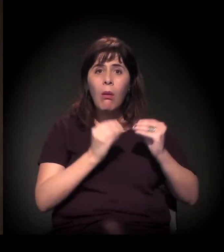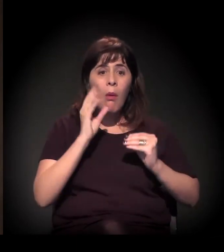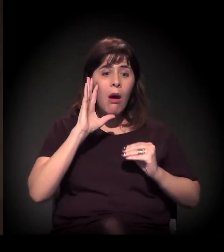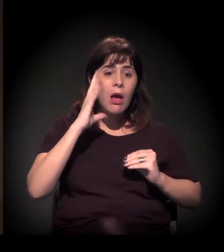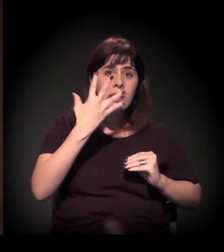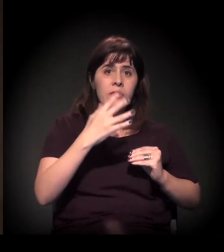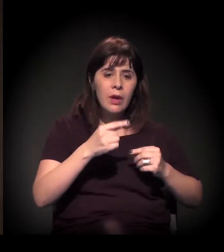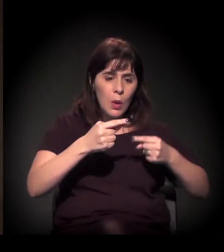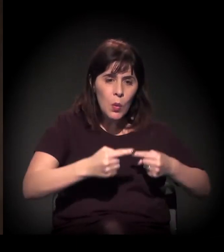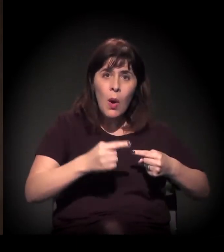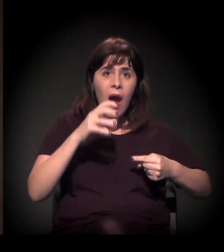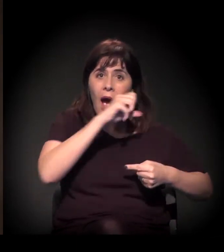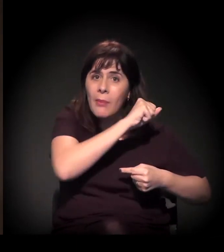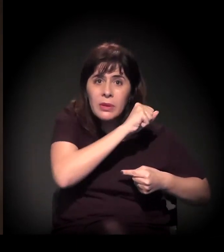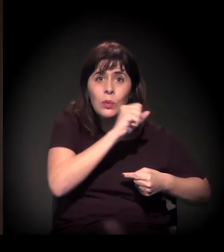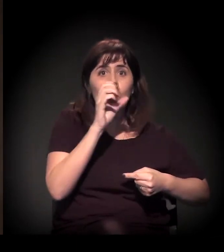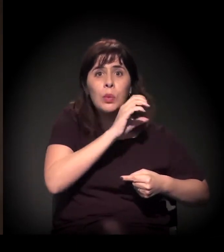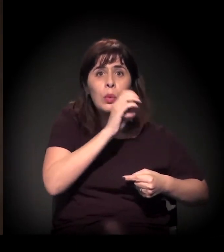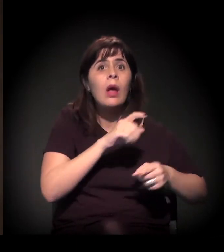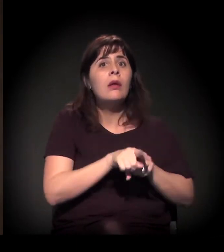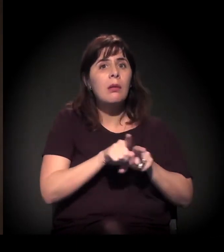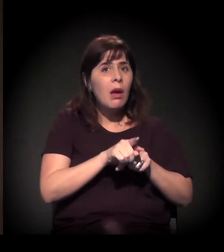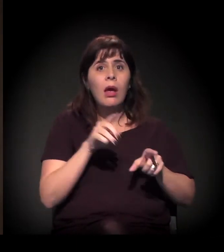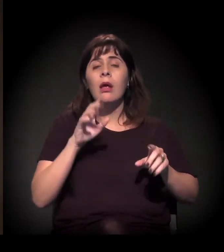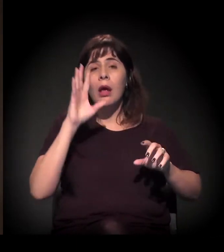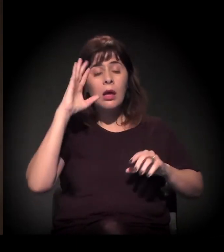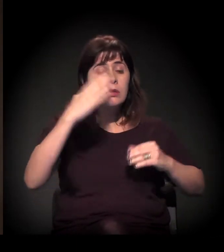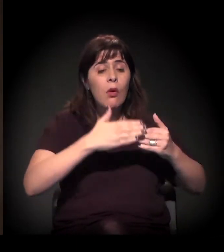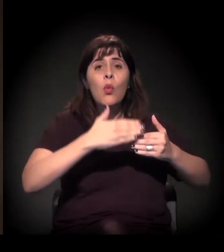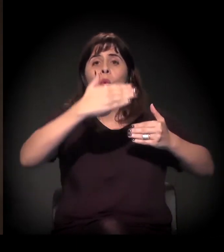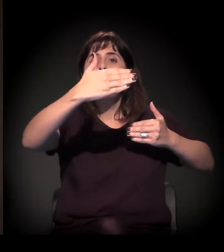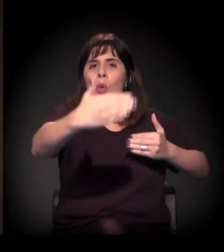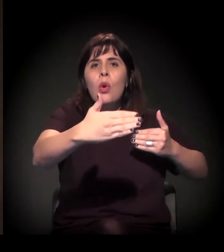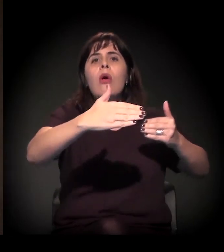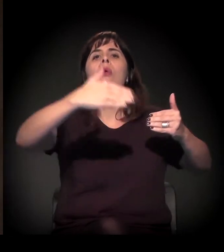curto prazo, de médio e de longo prazo para o problema habitacional.